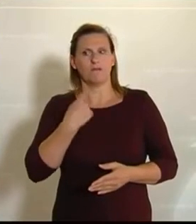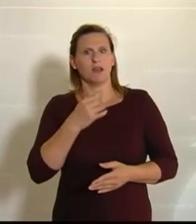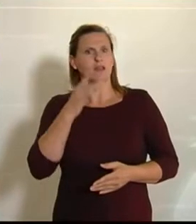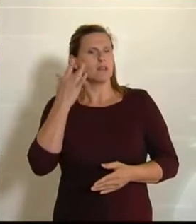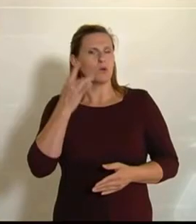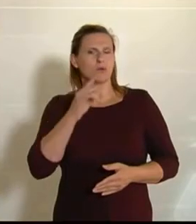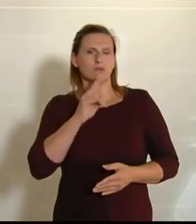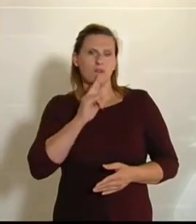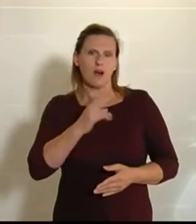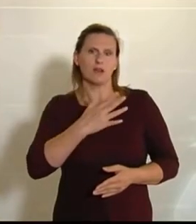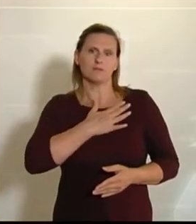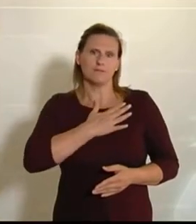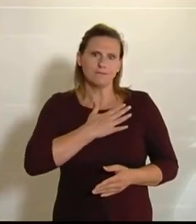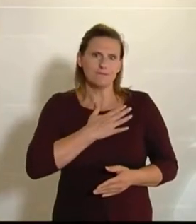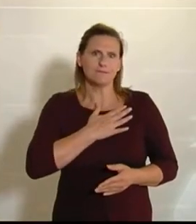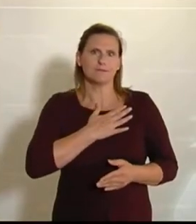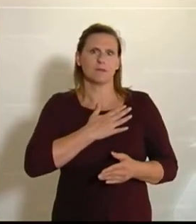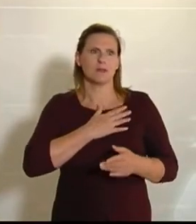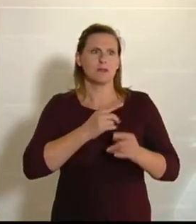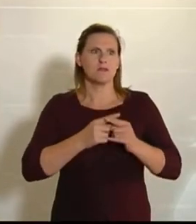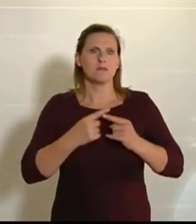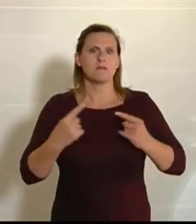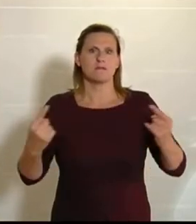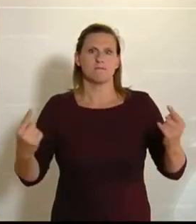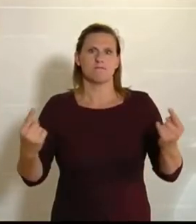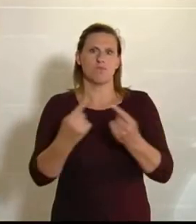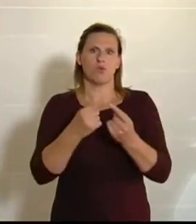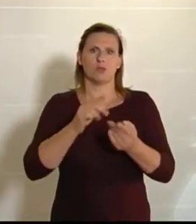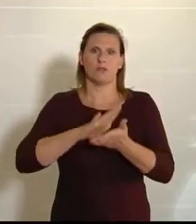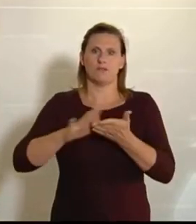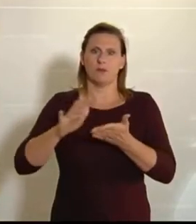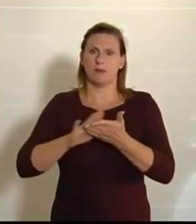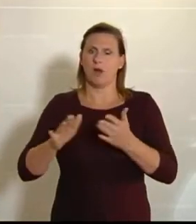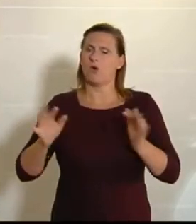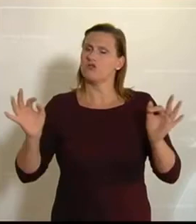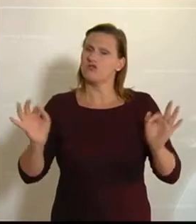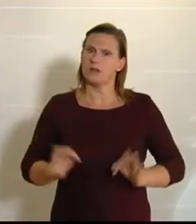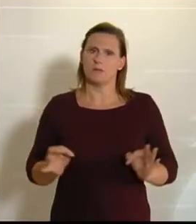liegt. Bodenverbrauch ist ein Riesendrama. Wir liegen nach wie vor an der europäischen